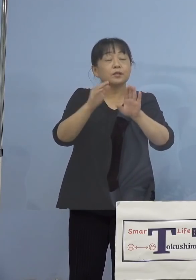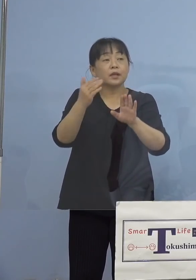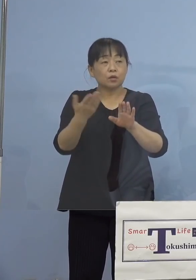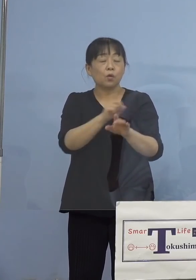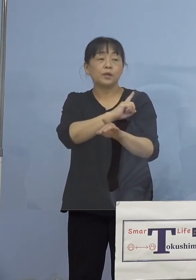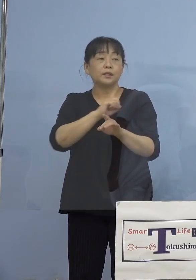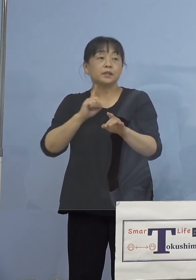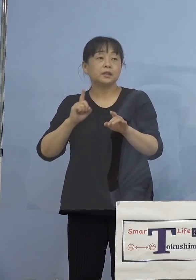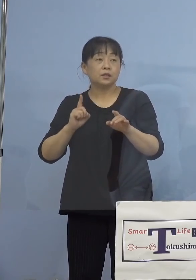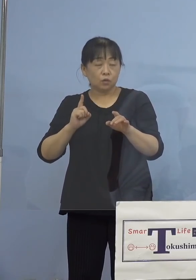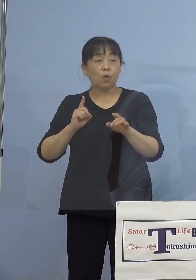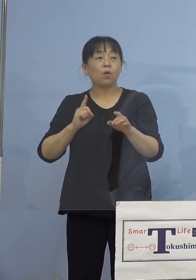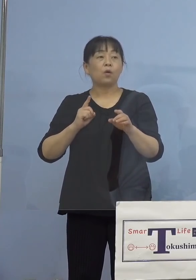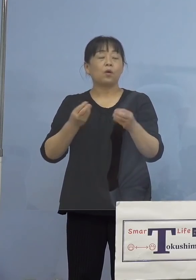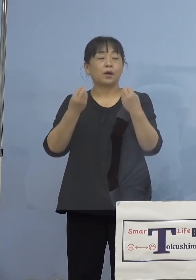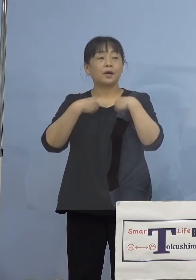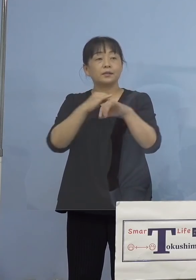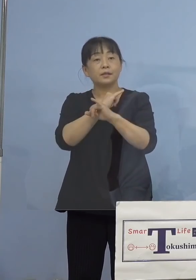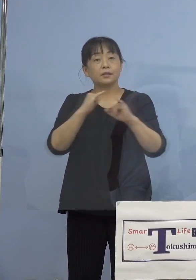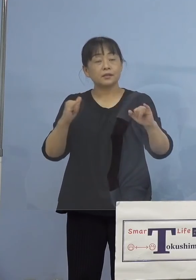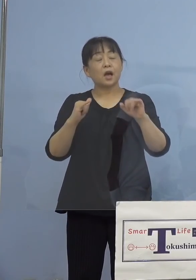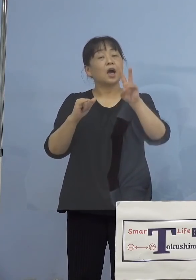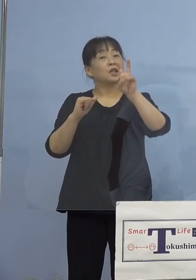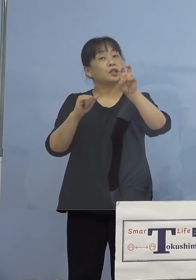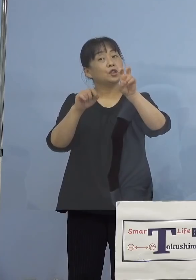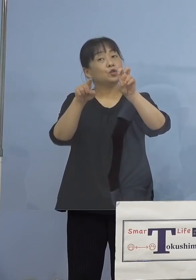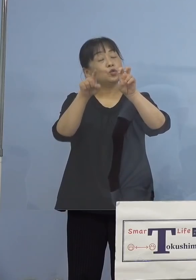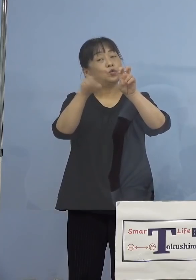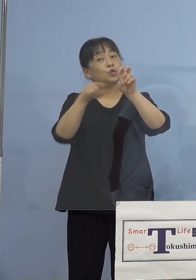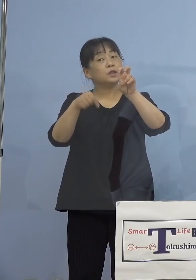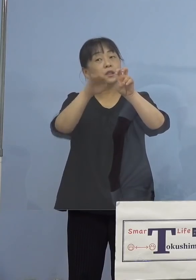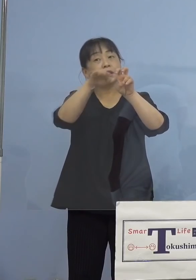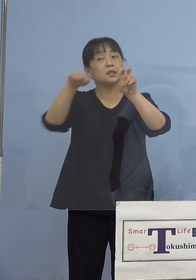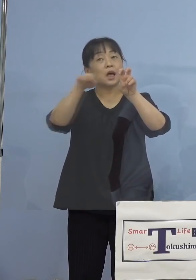20人台というのは どれぐらいぶりでしょうか